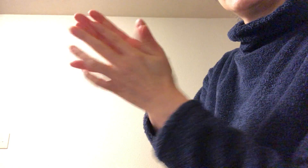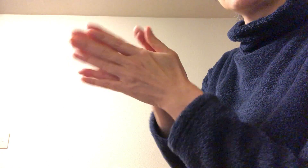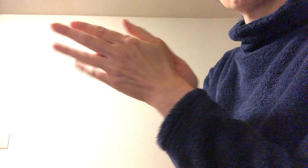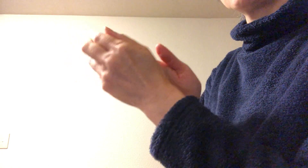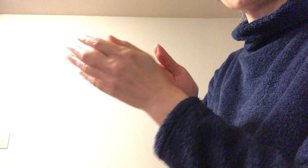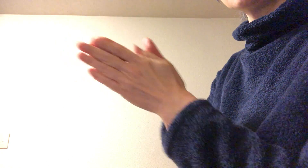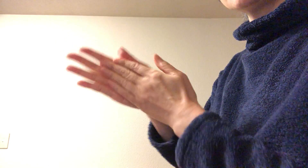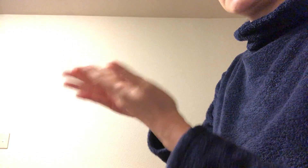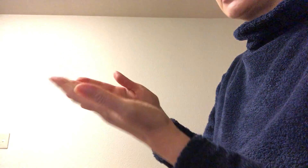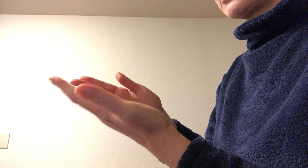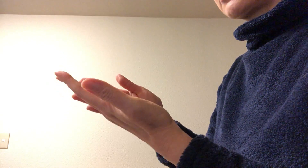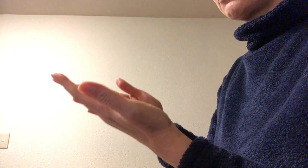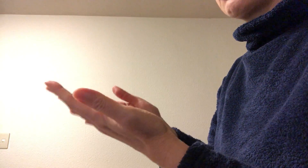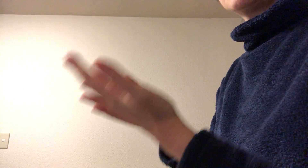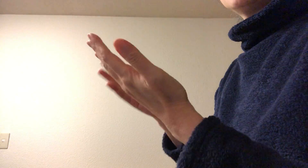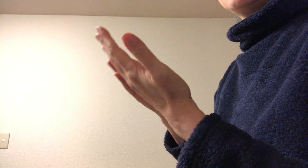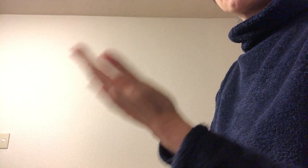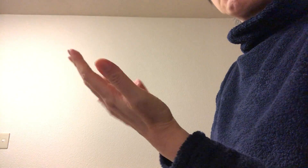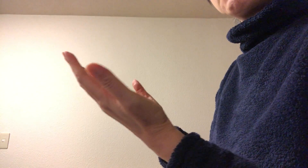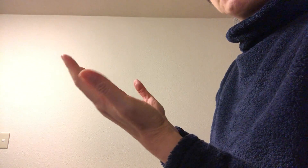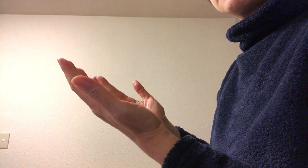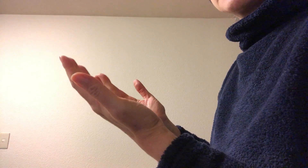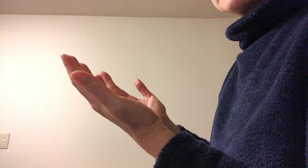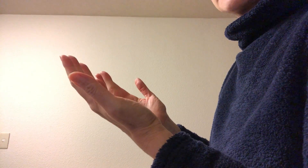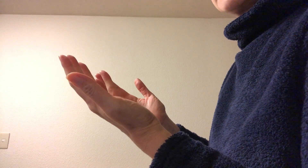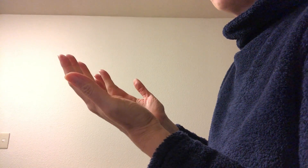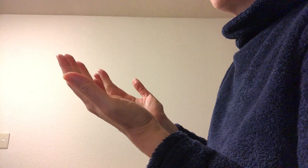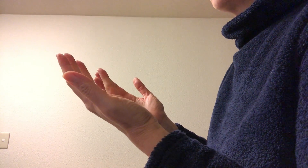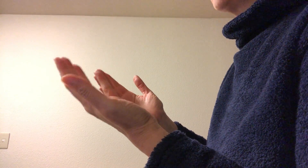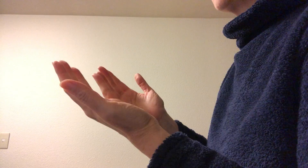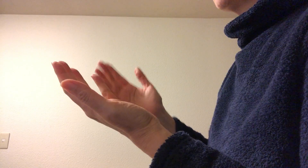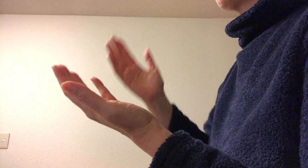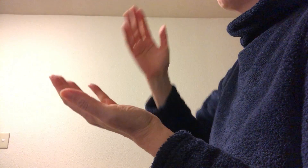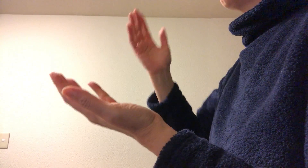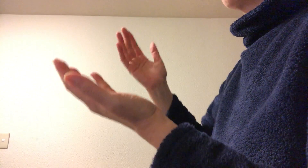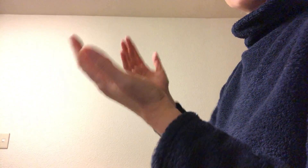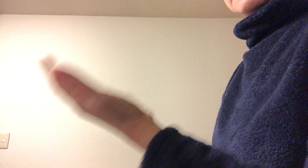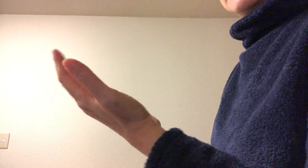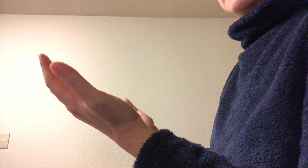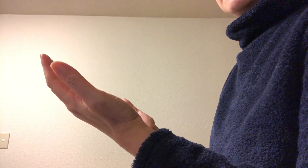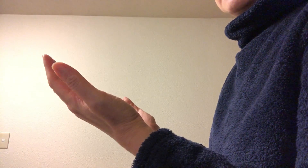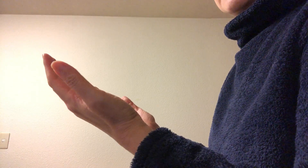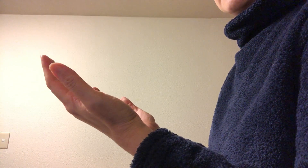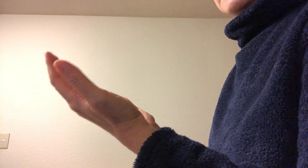これくらいできっとアルコールも